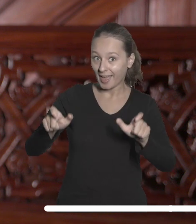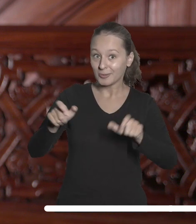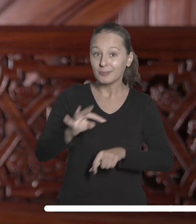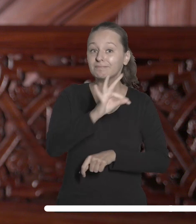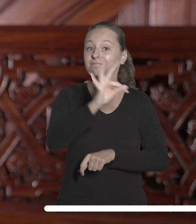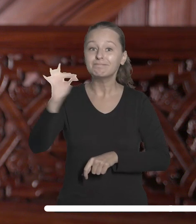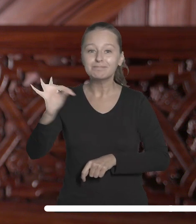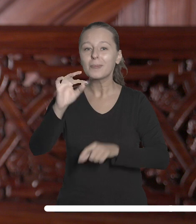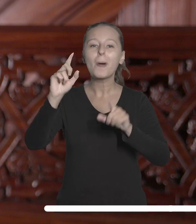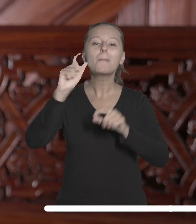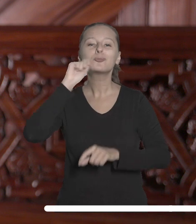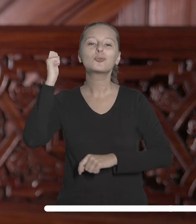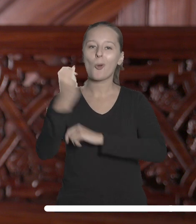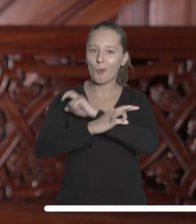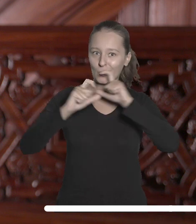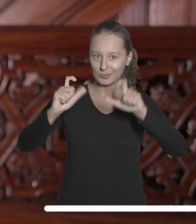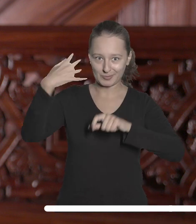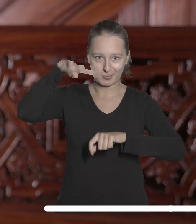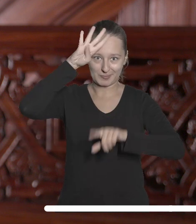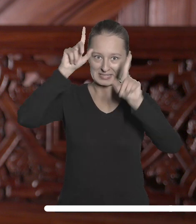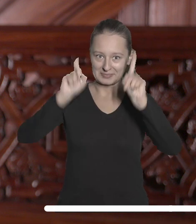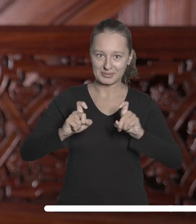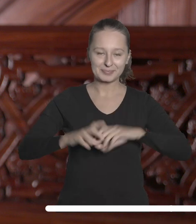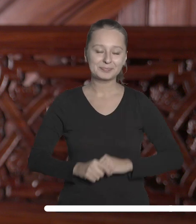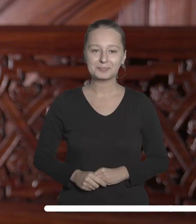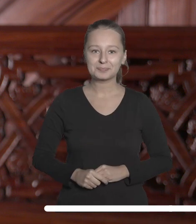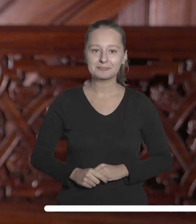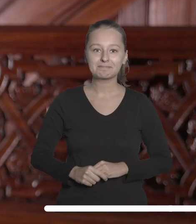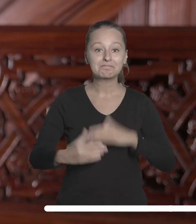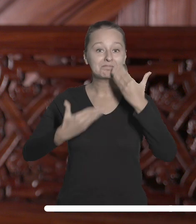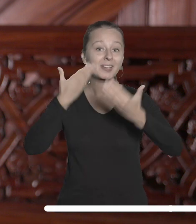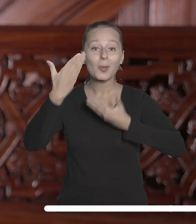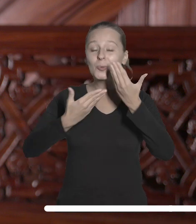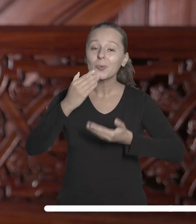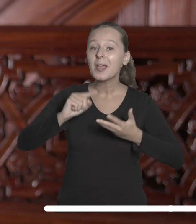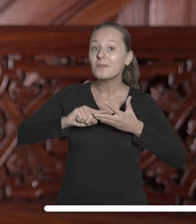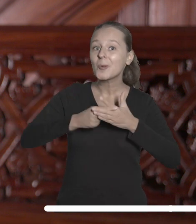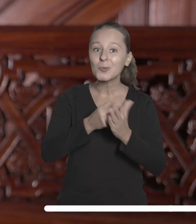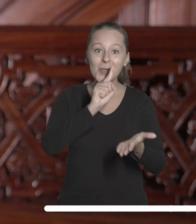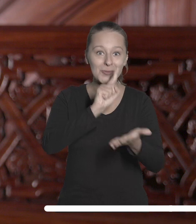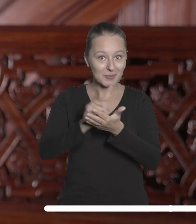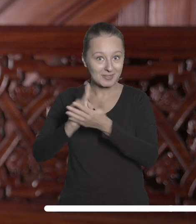którzy rozpoczynają swoją przygodę z Uniwersytetem Łódzkim. Gratuluję sukcesów w procesie rekrutacji